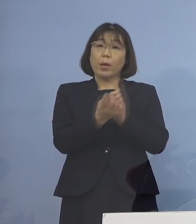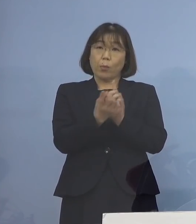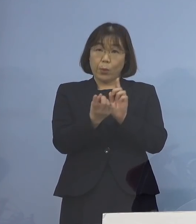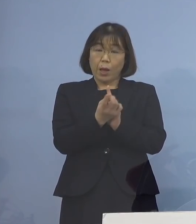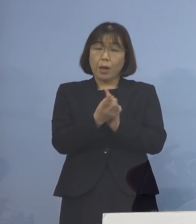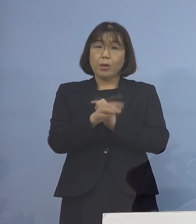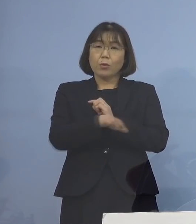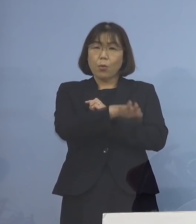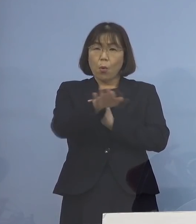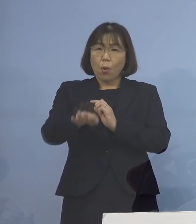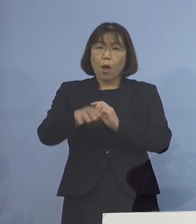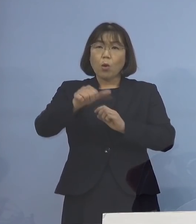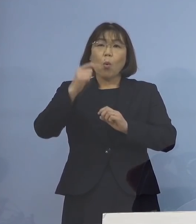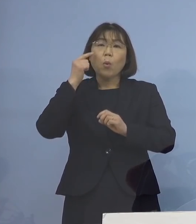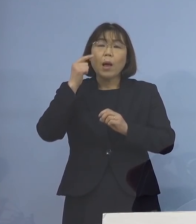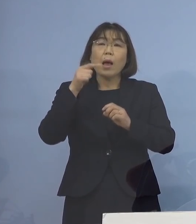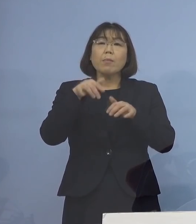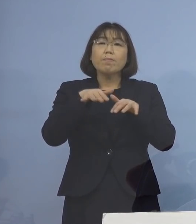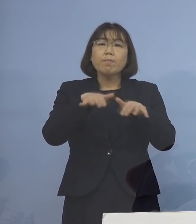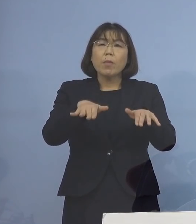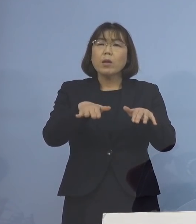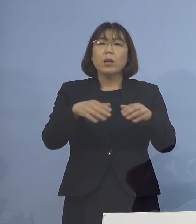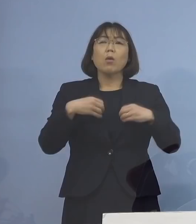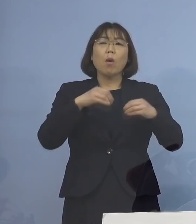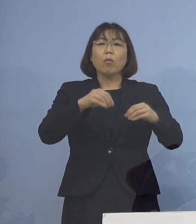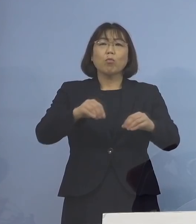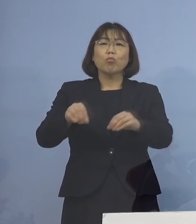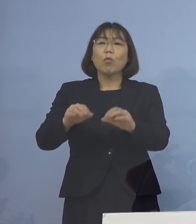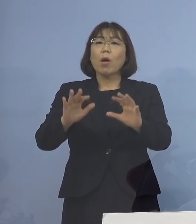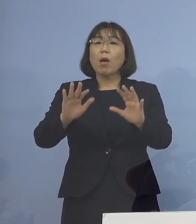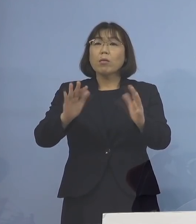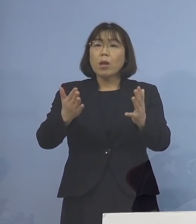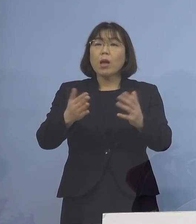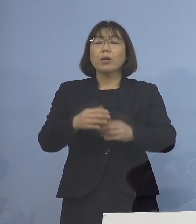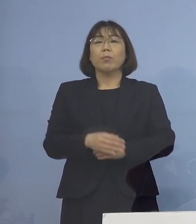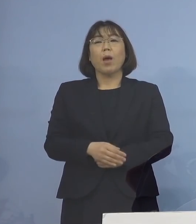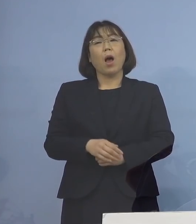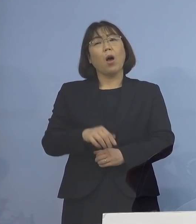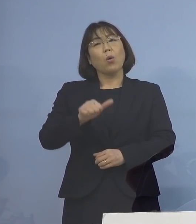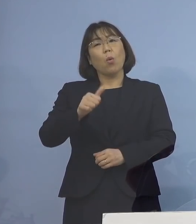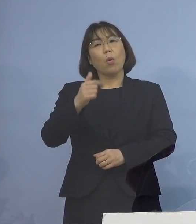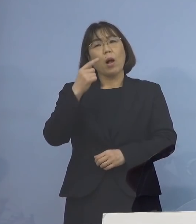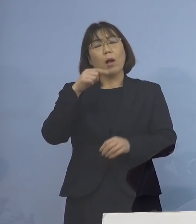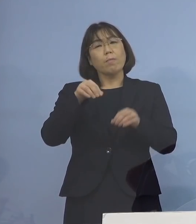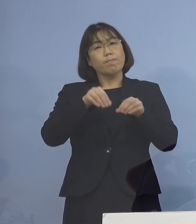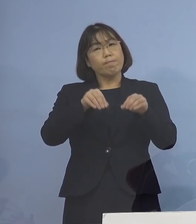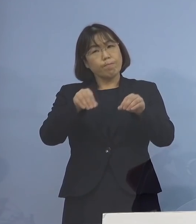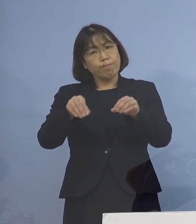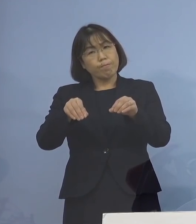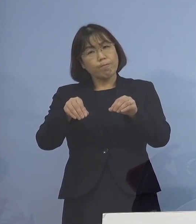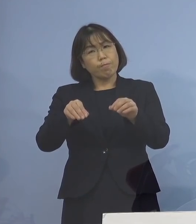「第5波」までは あまりうつらない 「第5波」からちらほら お子さんたち、乳幼児にうつるな